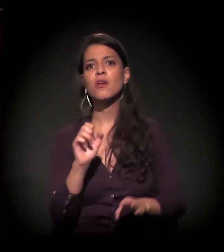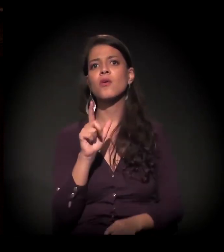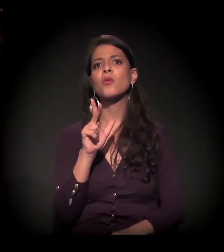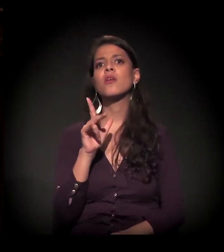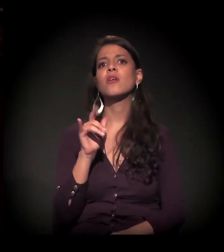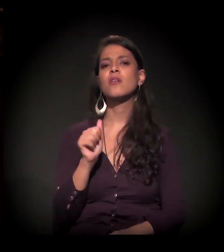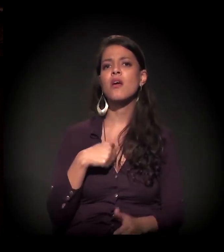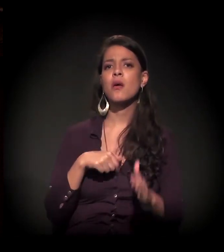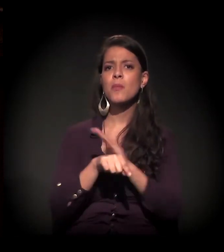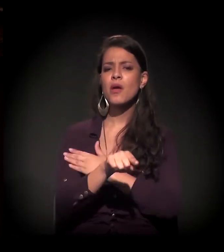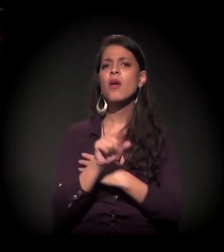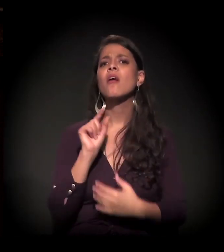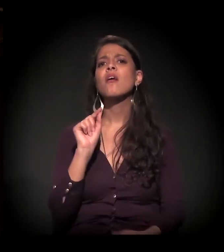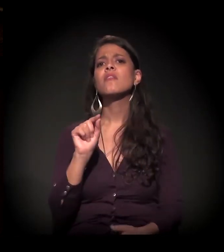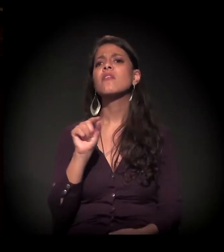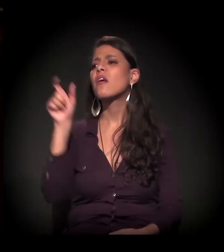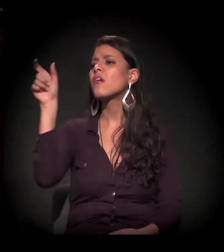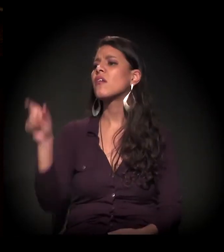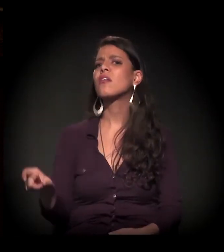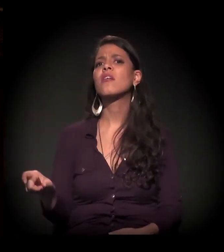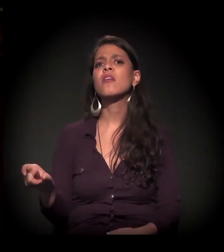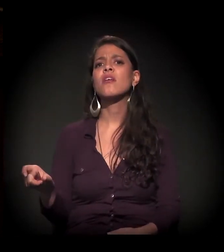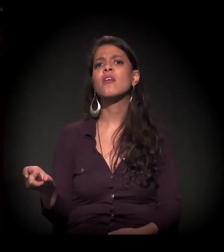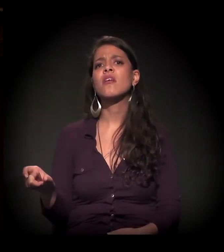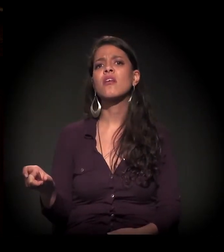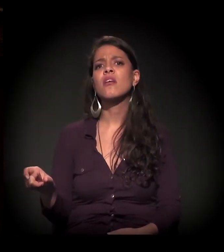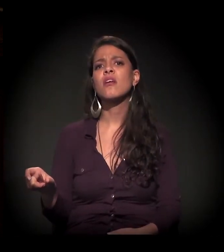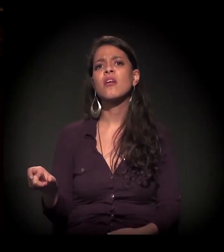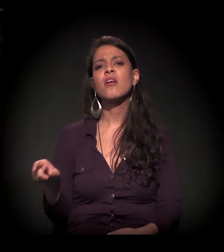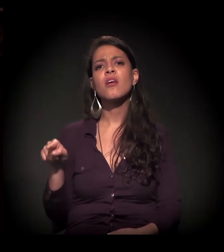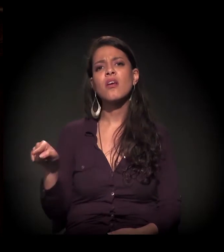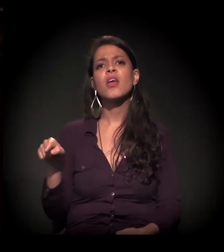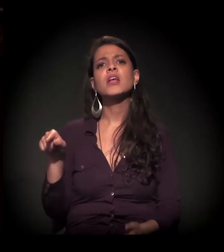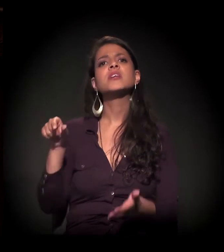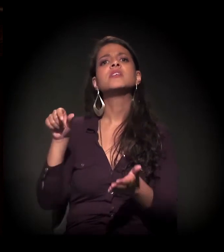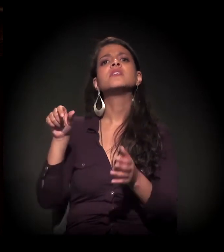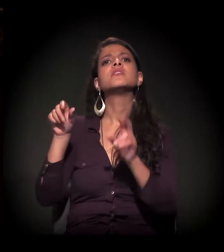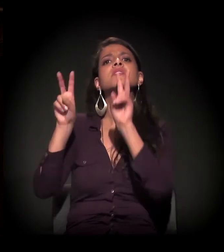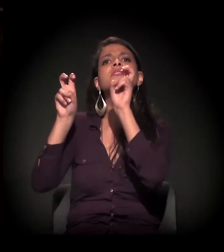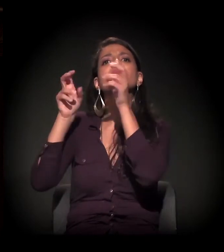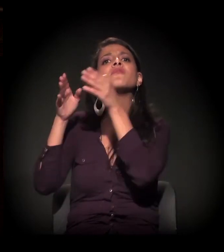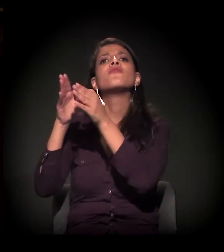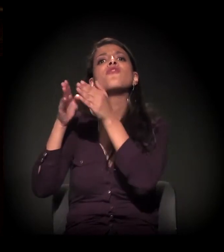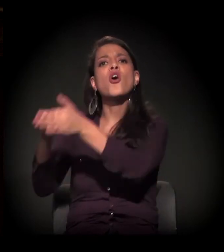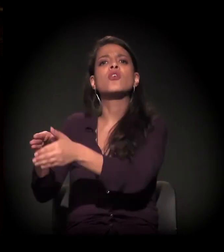onde se coloca o sujeito, o centro dessa questão, que é o usuário?